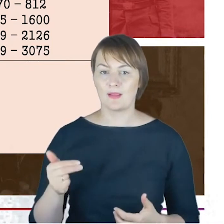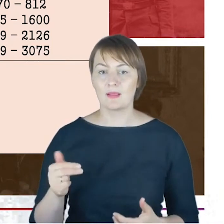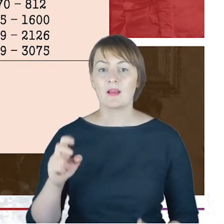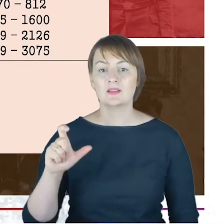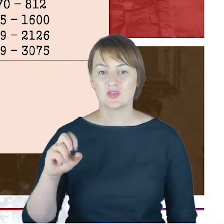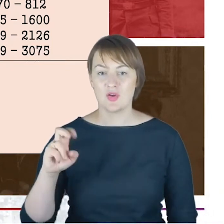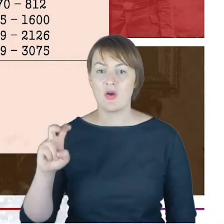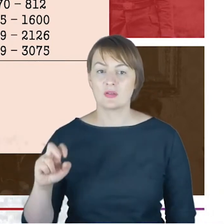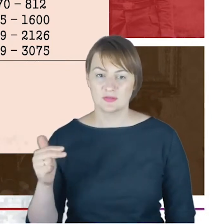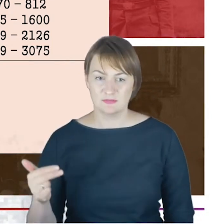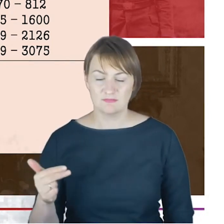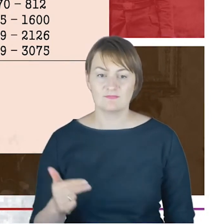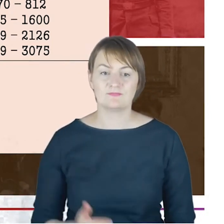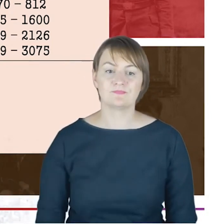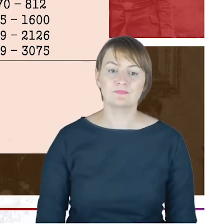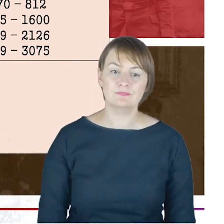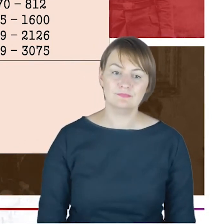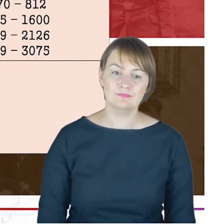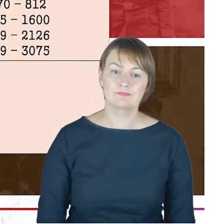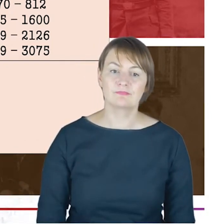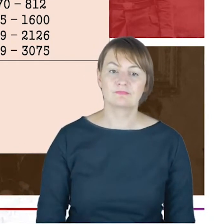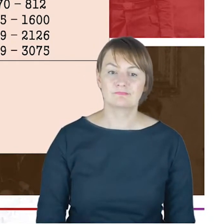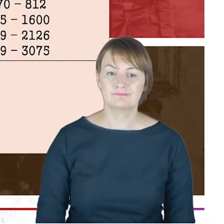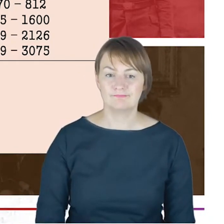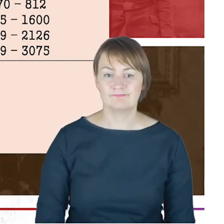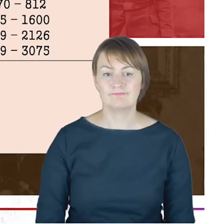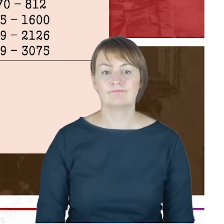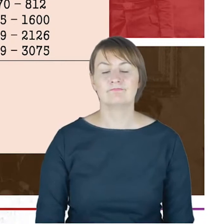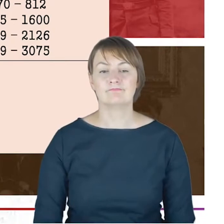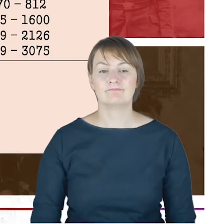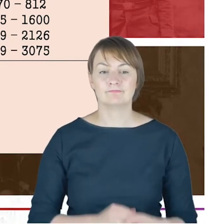poświęcenie powiększonej synagogi, konferencja